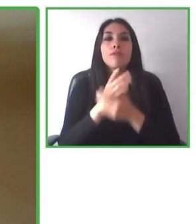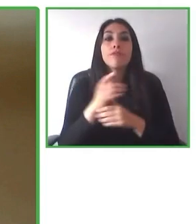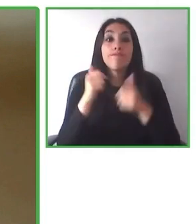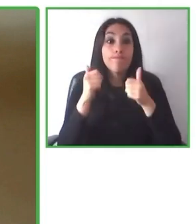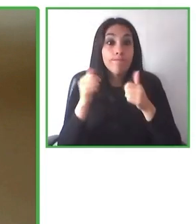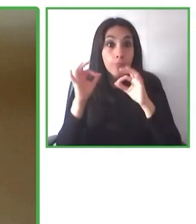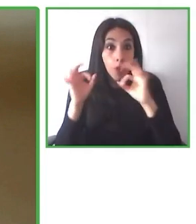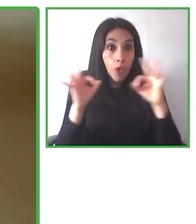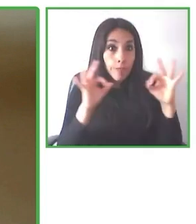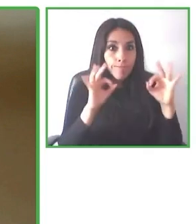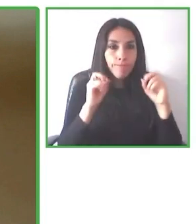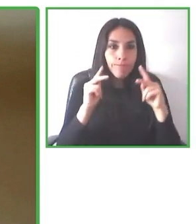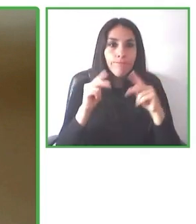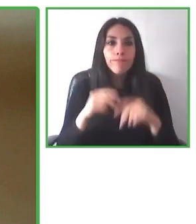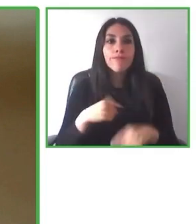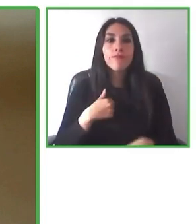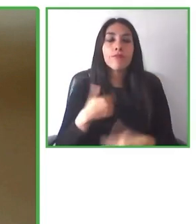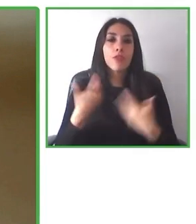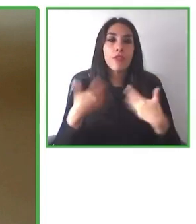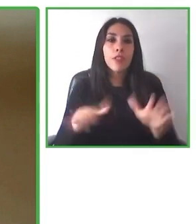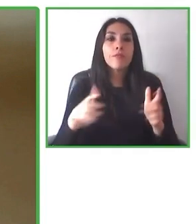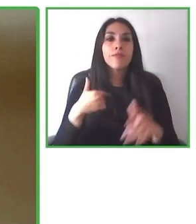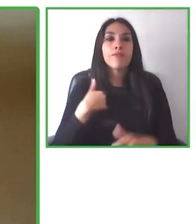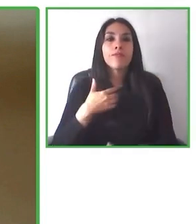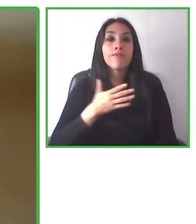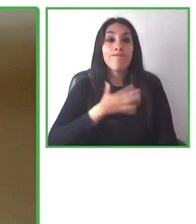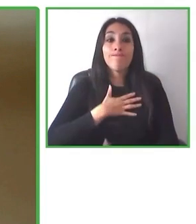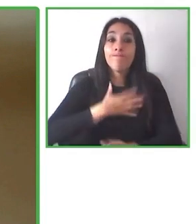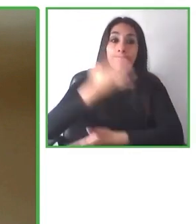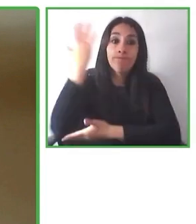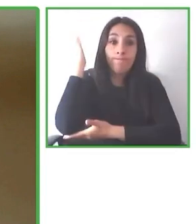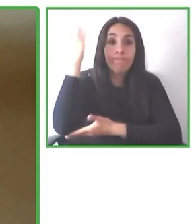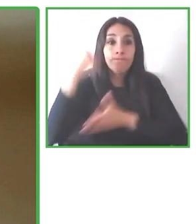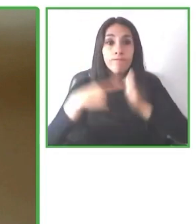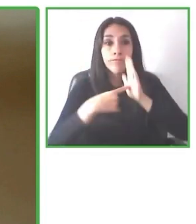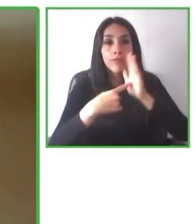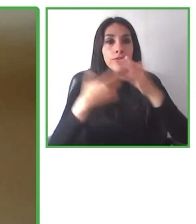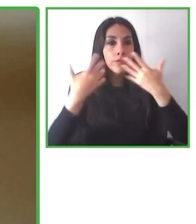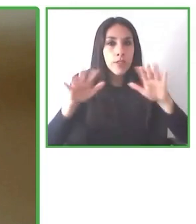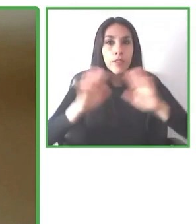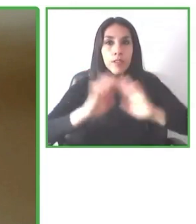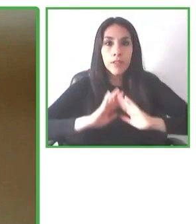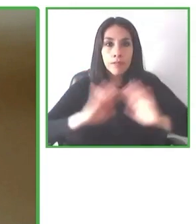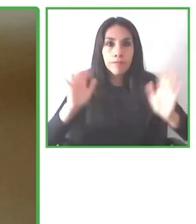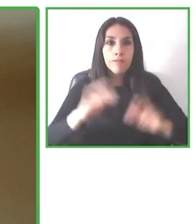mayor parte de América, la mayor parte de Europa y también Asia, llegando a más de 150